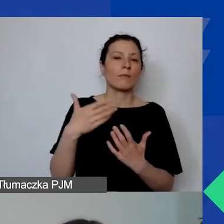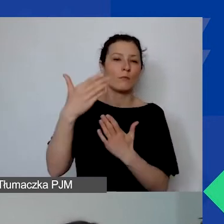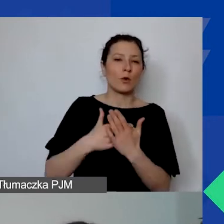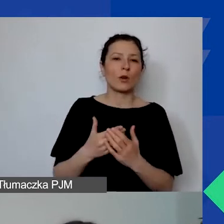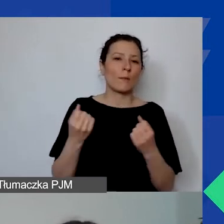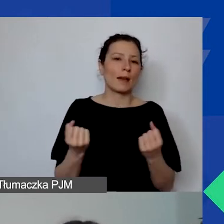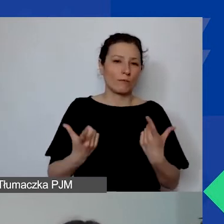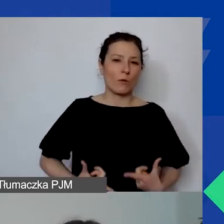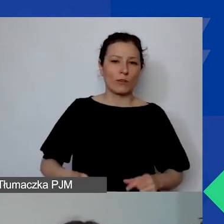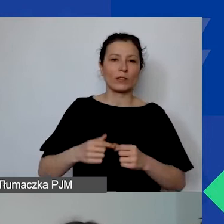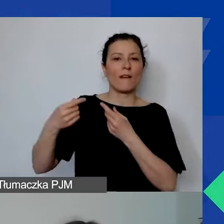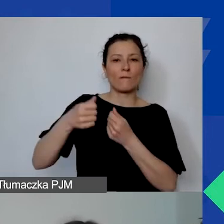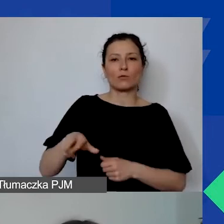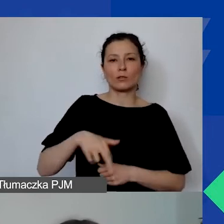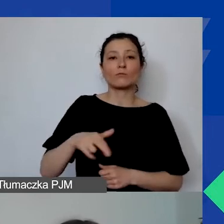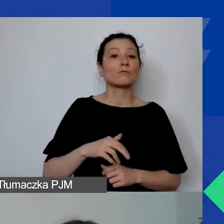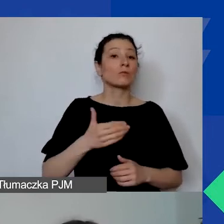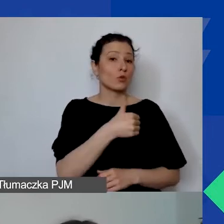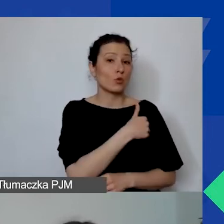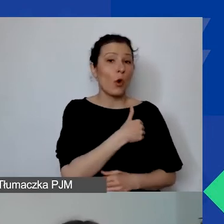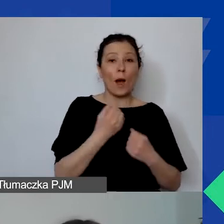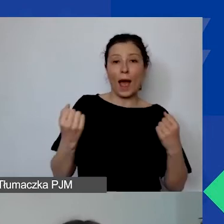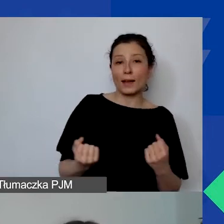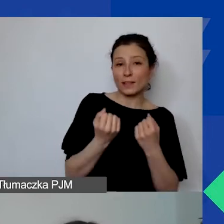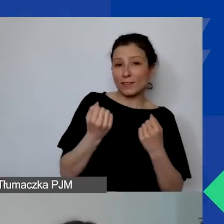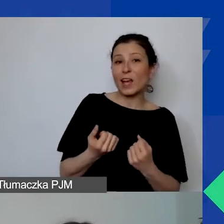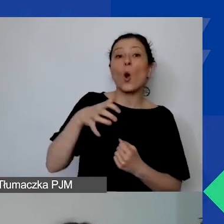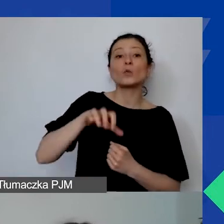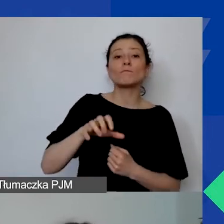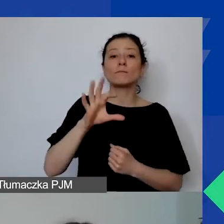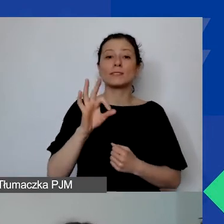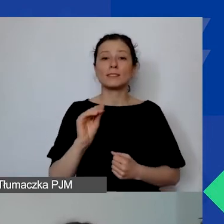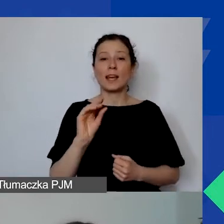Szkoła Aktywnego Sektora, trwa właśnie nabór na szkolenia.